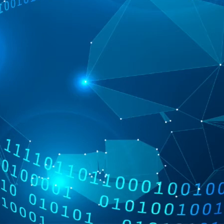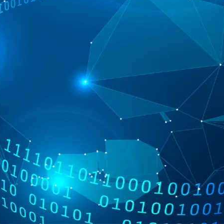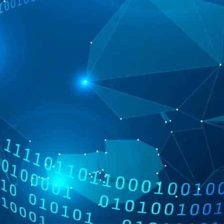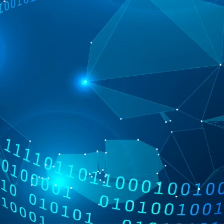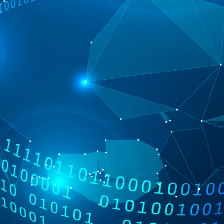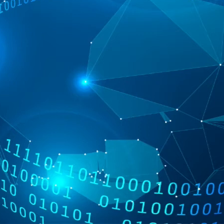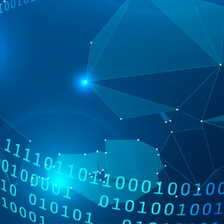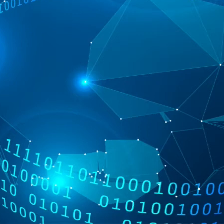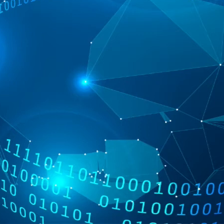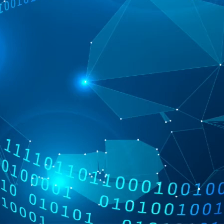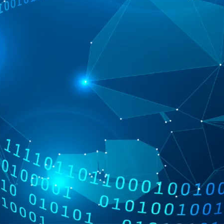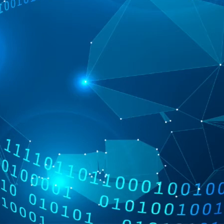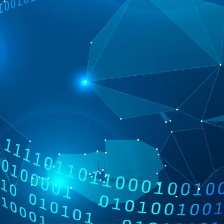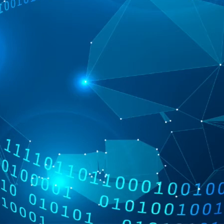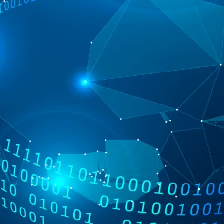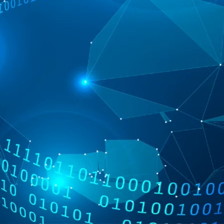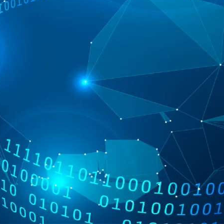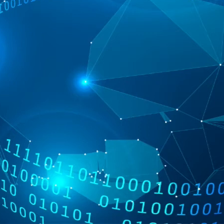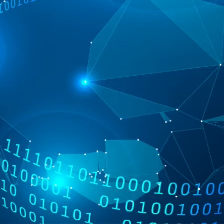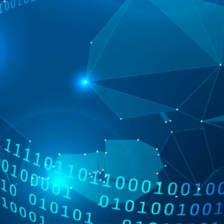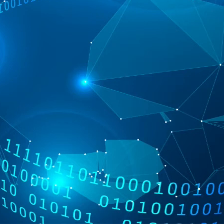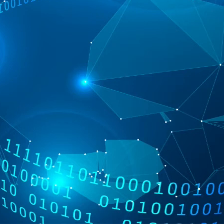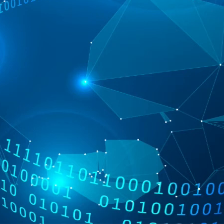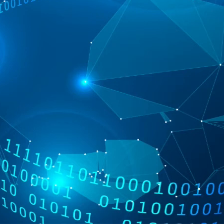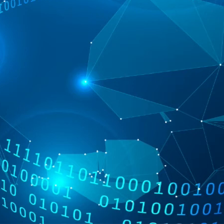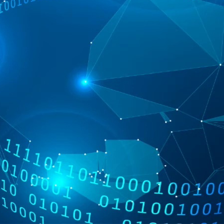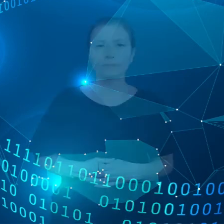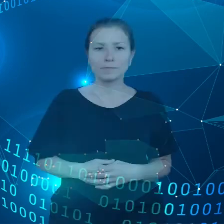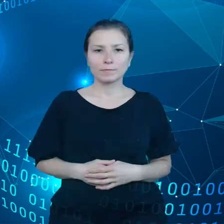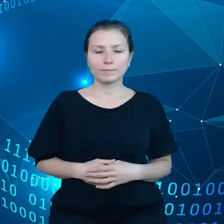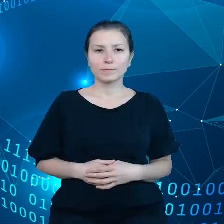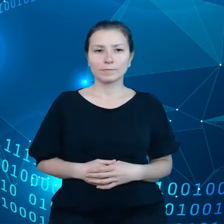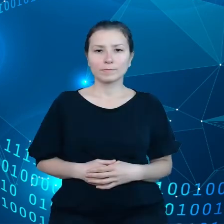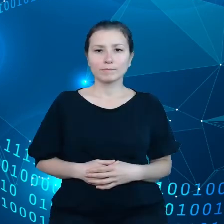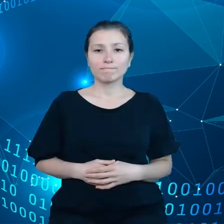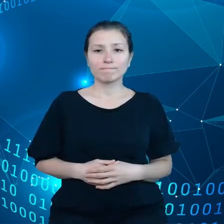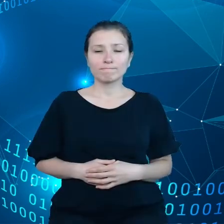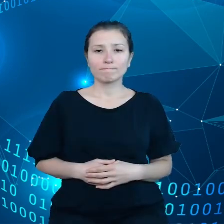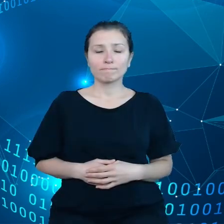czy na przykład zmywarek, czy w tym wypadku zarządzanie